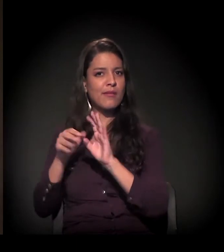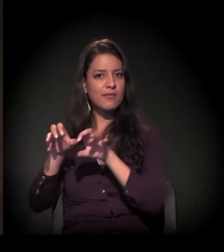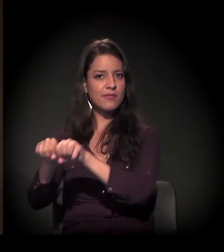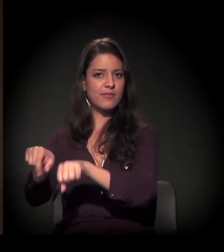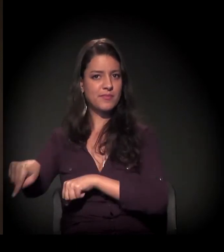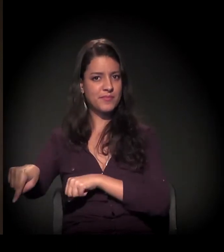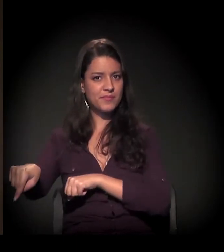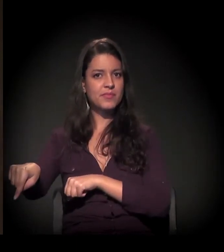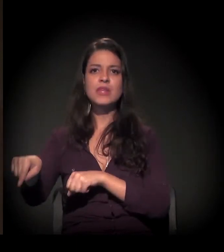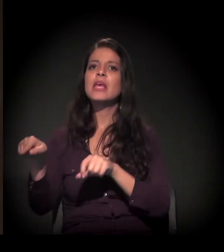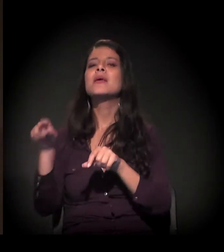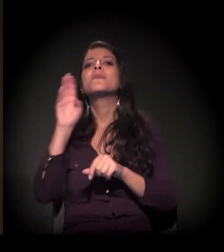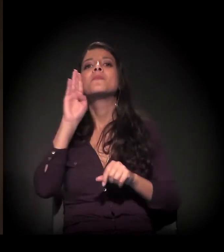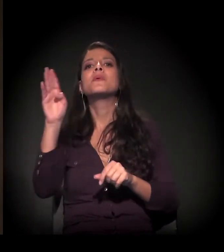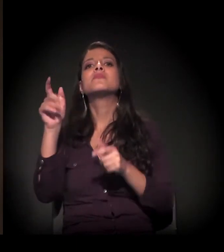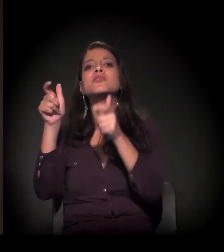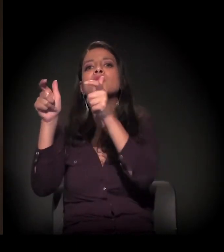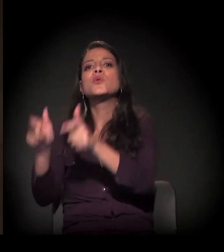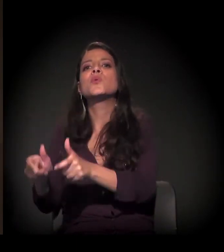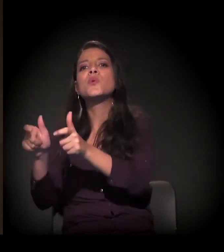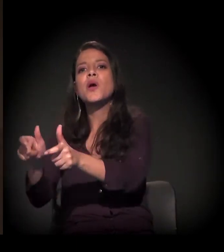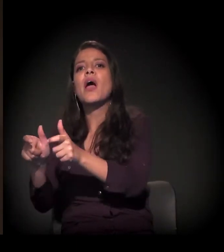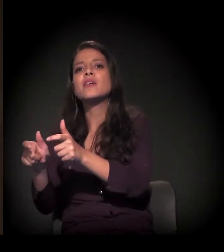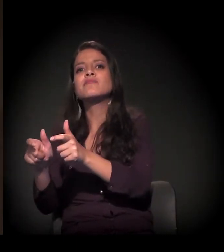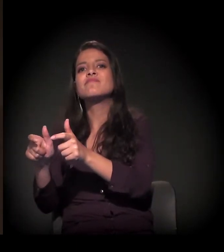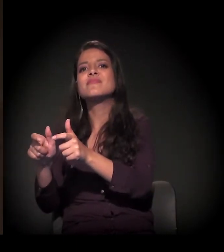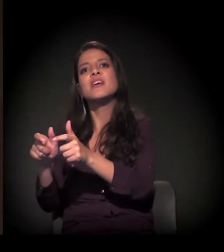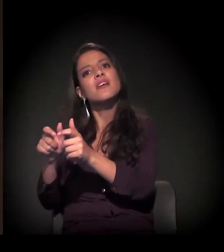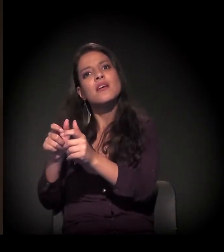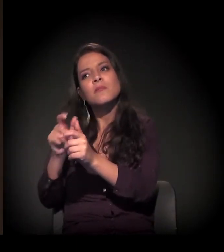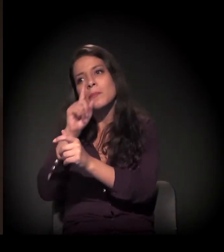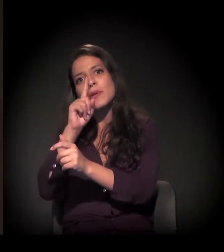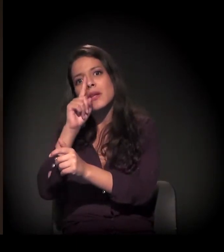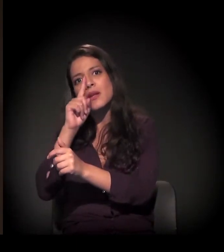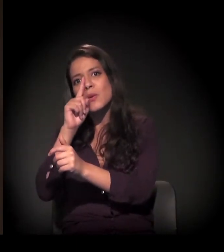especialmente nas áreas mais frágeis do ponto de vista ambiental.